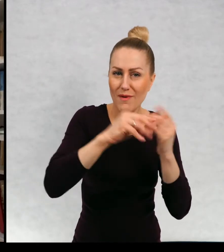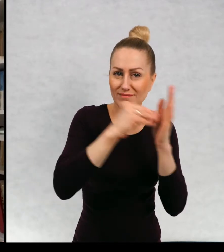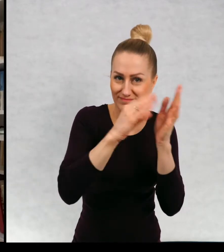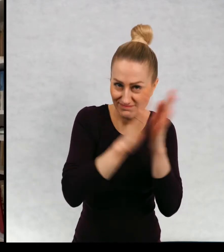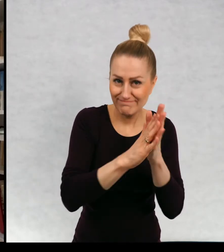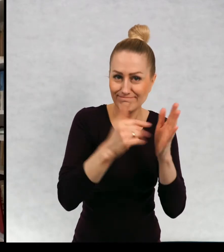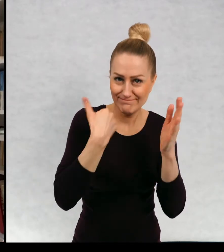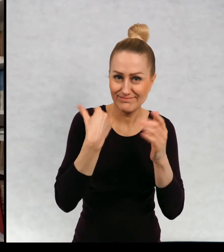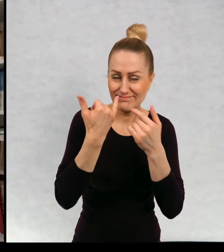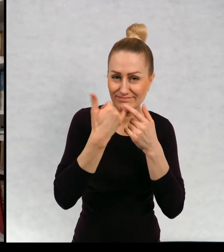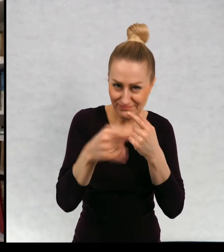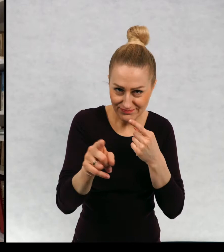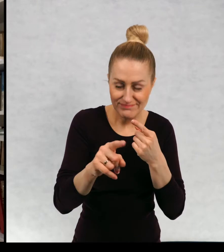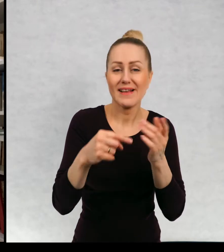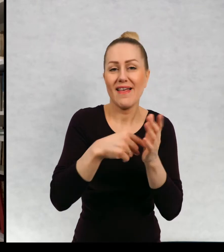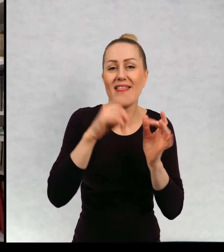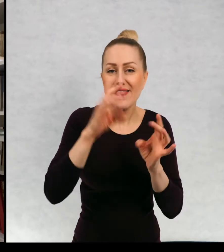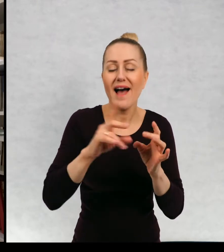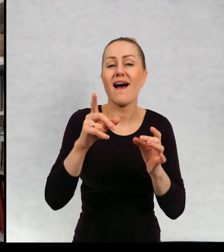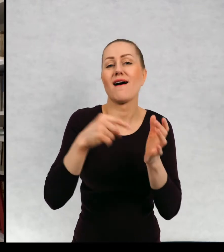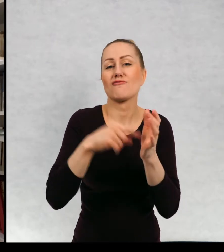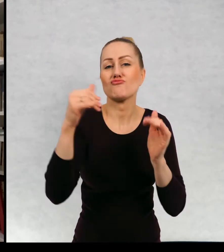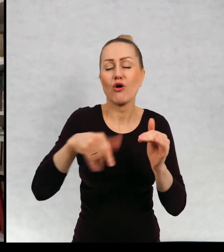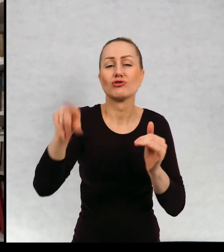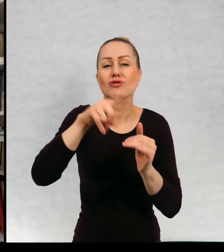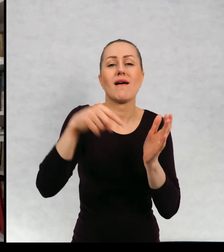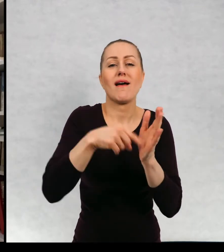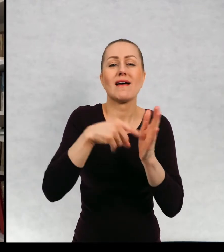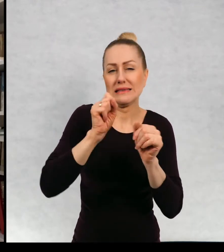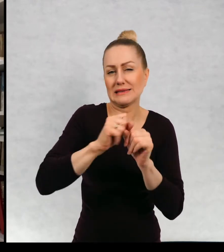pocztowa jest na czwartych okładkach wielu moich książek.